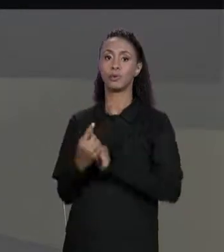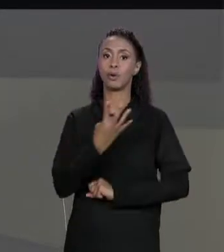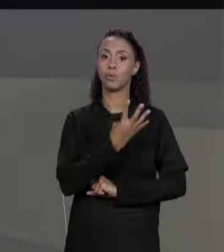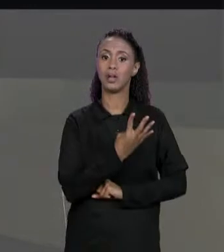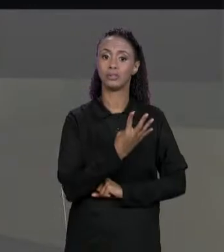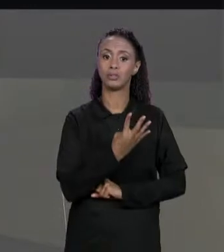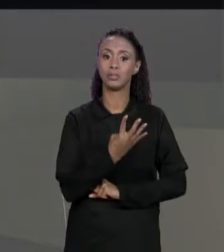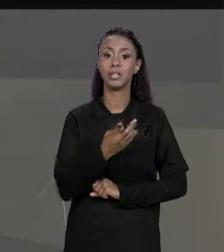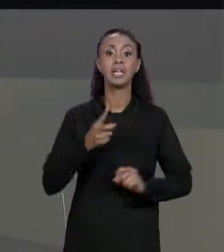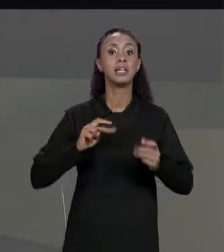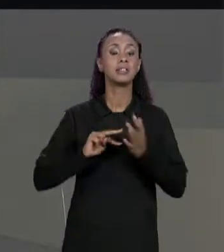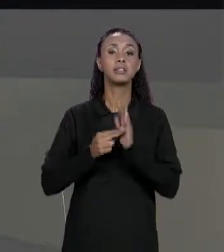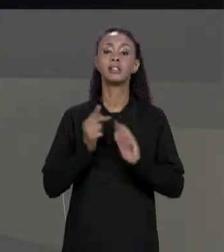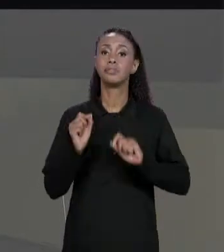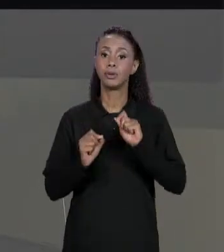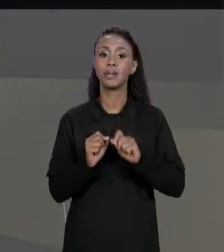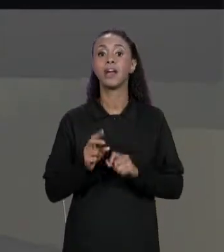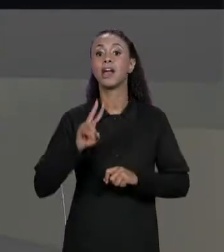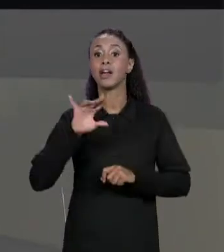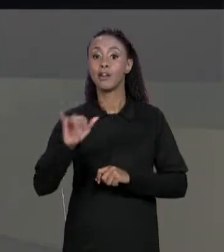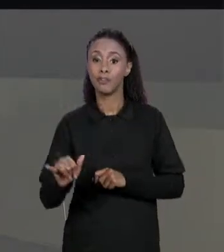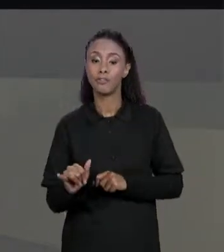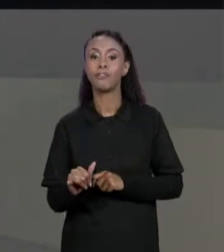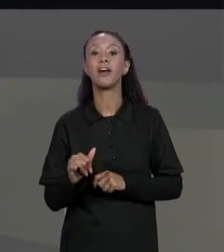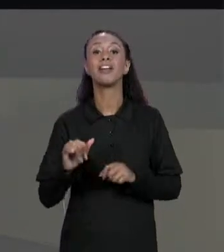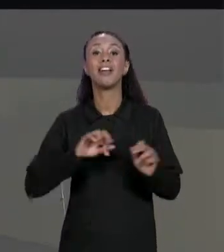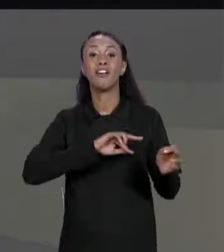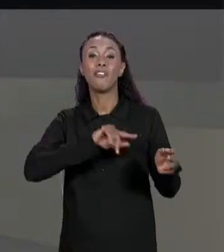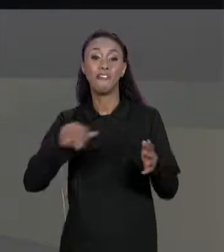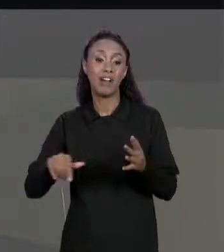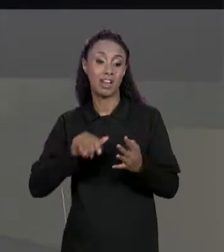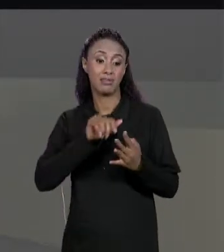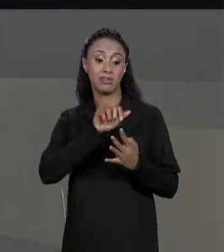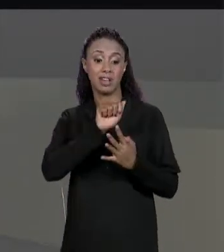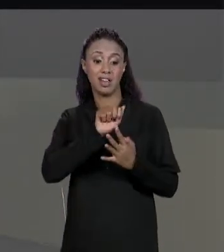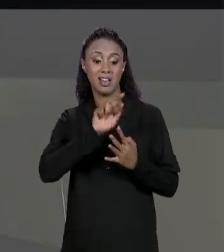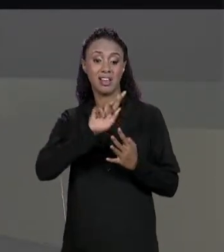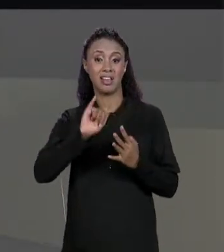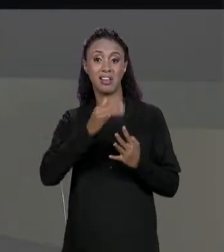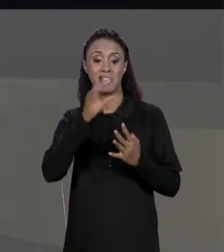QUE ELA VAI TER UM ARRANJO DE ARRANJO DE ARRANJOS E NESSE CASO ESSES ARRANJOS SÃO DE